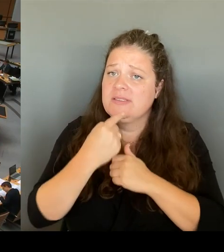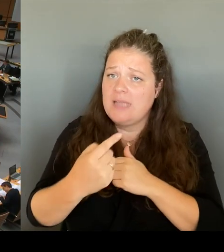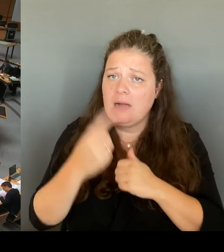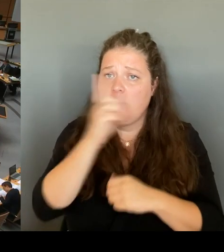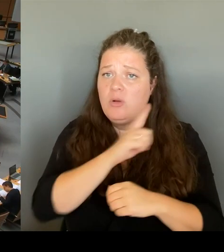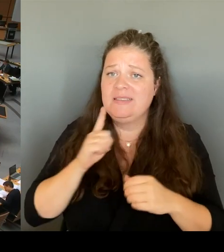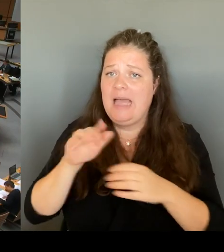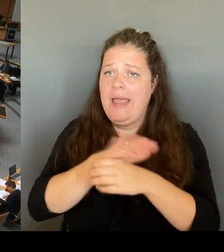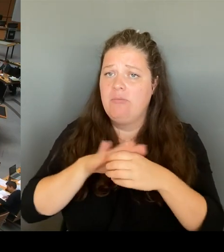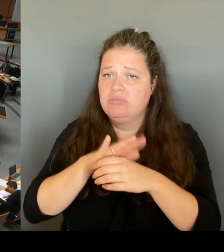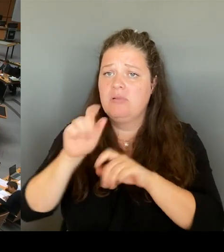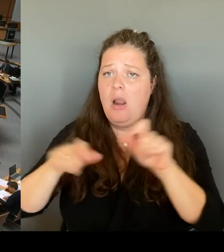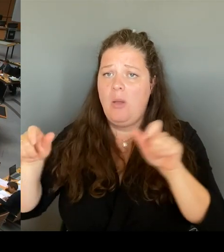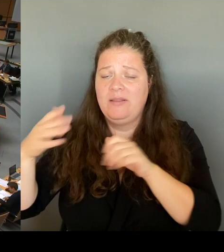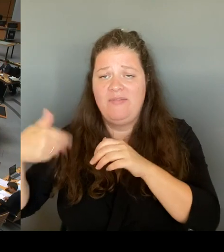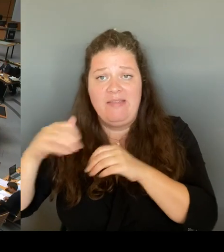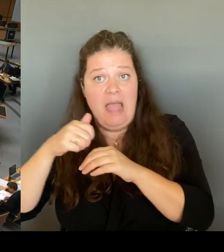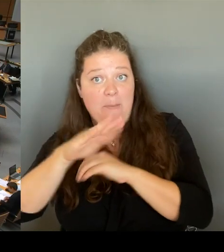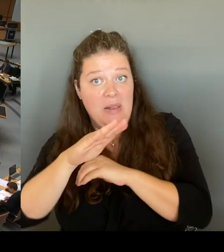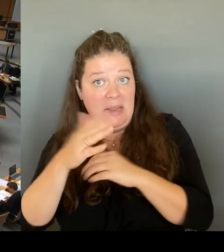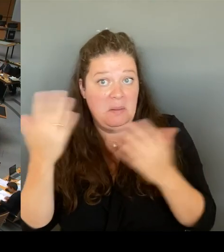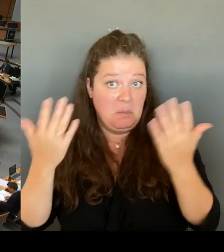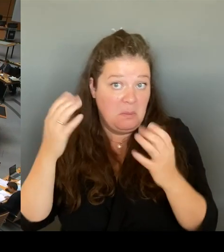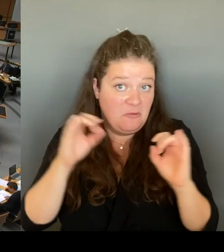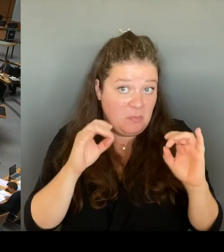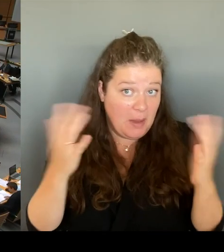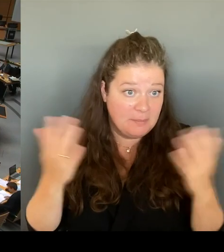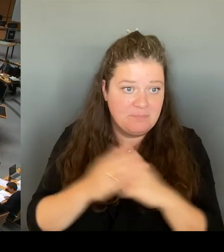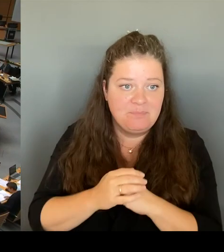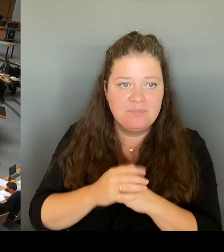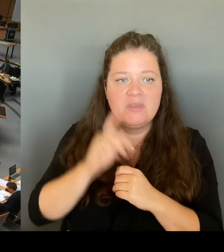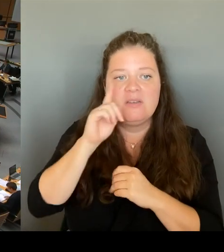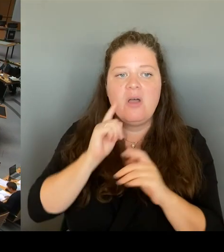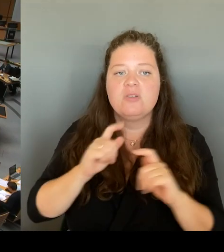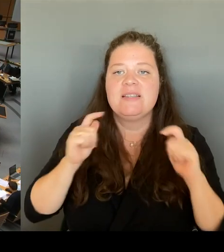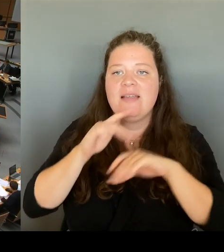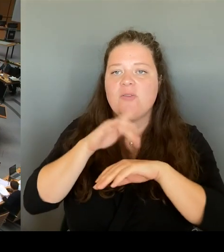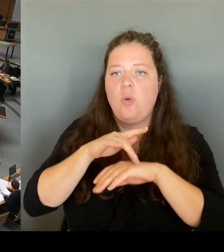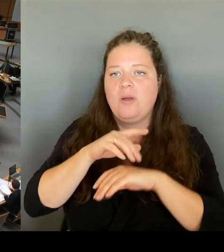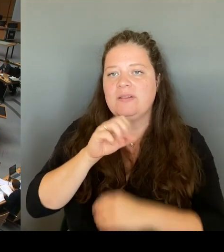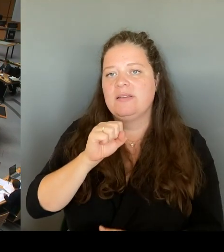(Rednerwechsel) Ja, herzlichen Dank für die Fragestellung, verehrte Frau Präsidentin! Verehrter Herr Wansner!